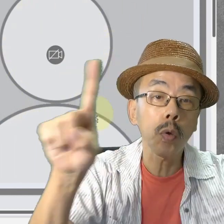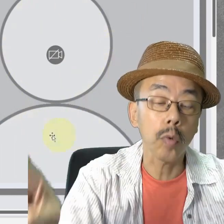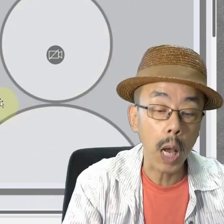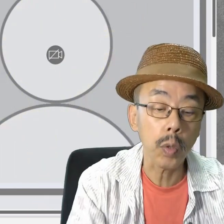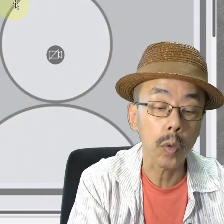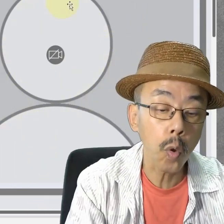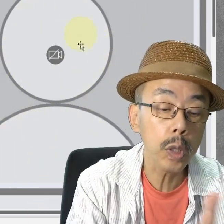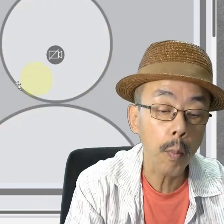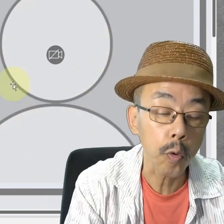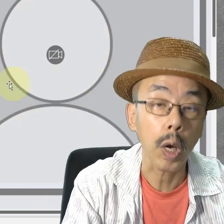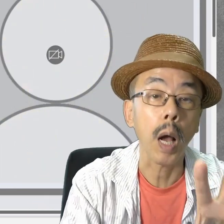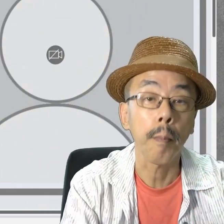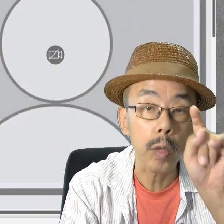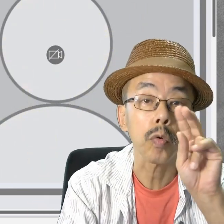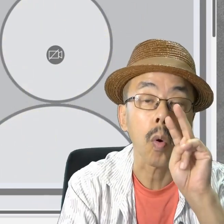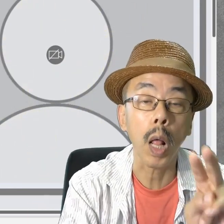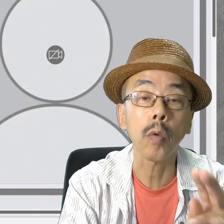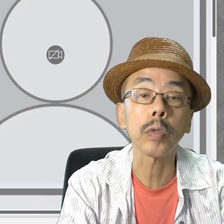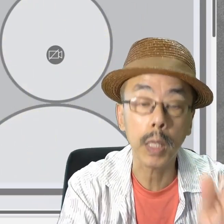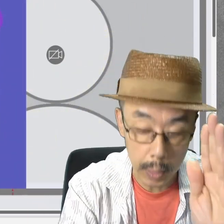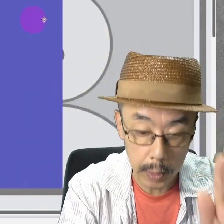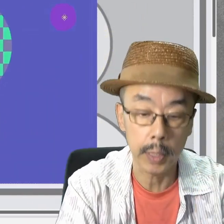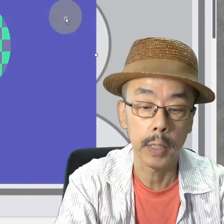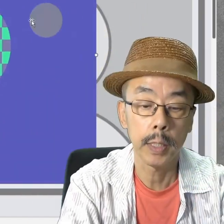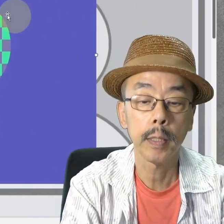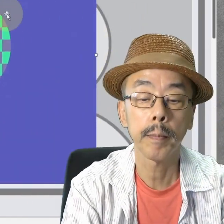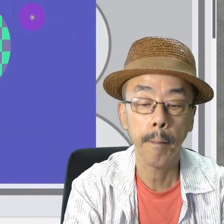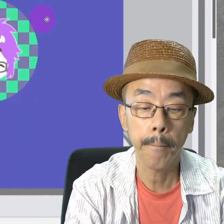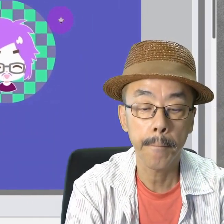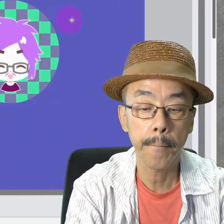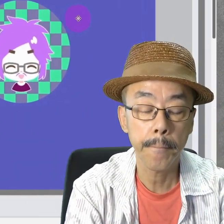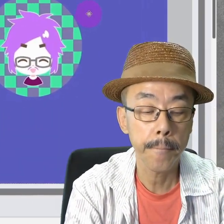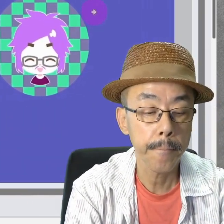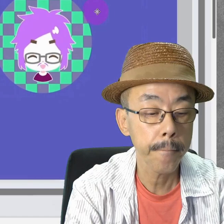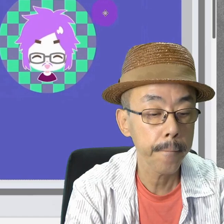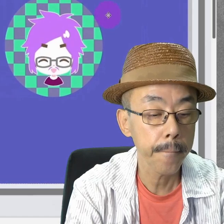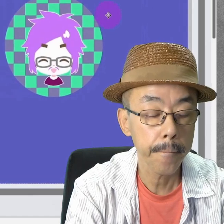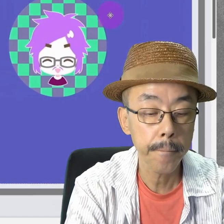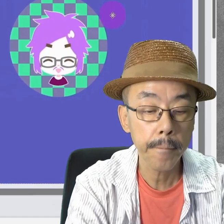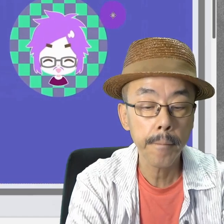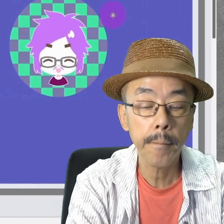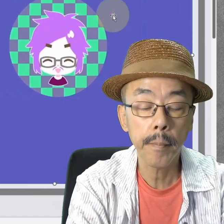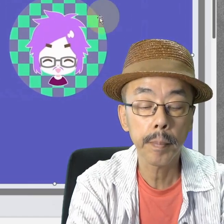どんなスライドか、スライドショーでごらんください。